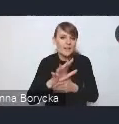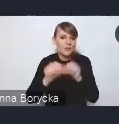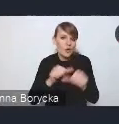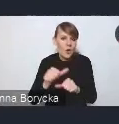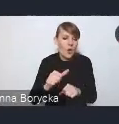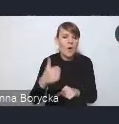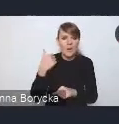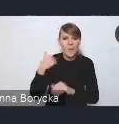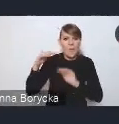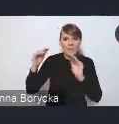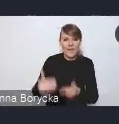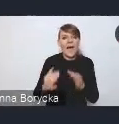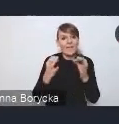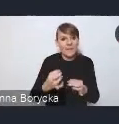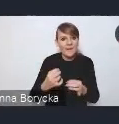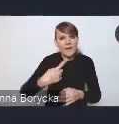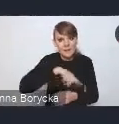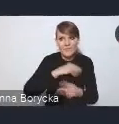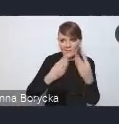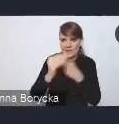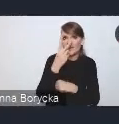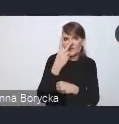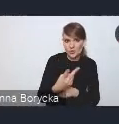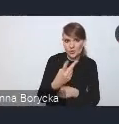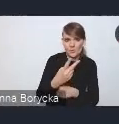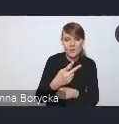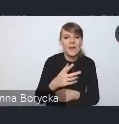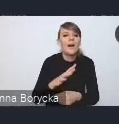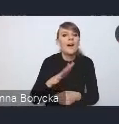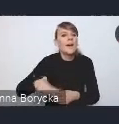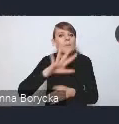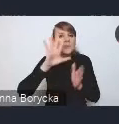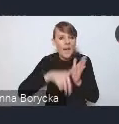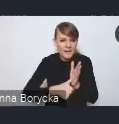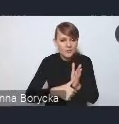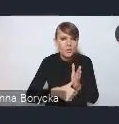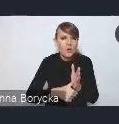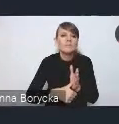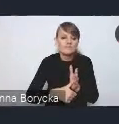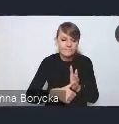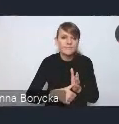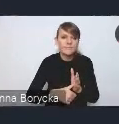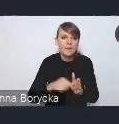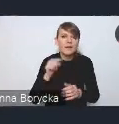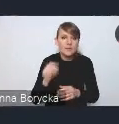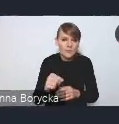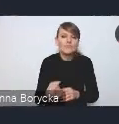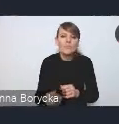Dostrzegamy, że w miastach uwidoczniają się te problemy społeczne,